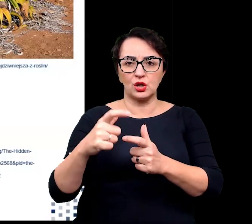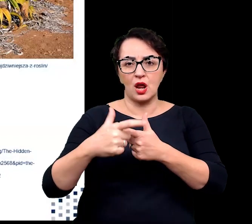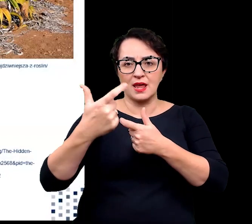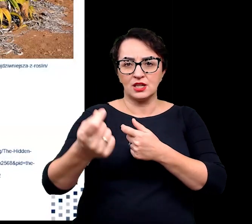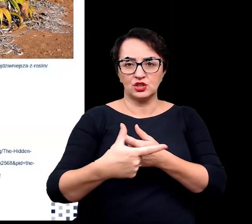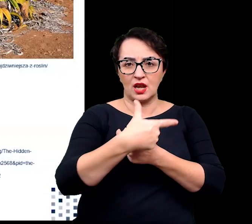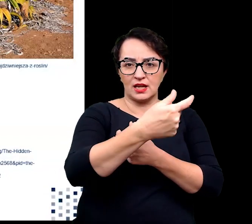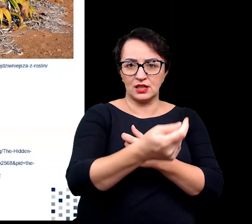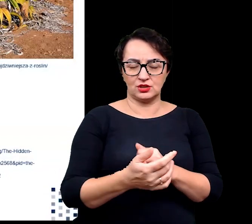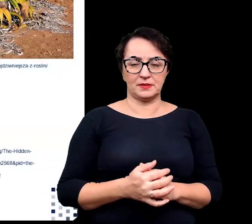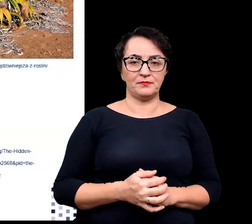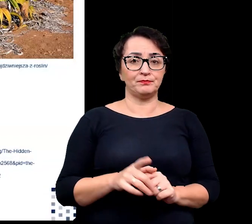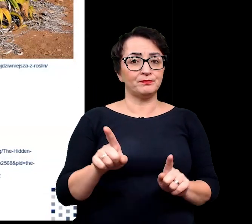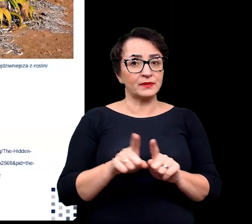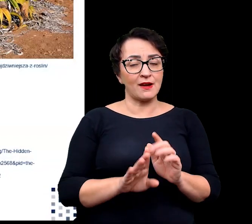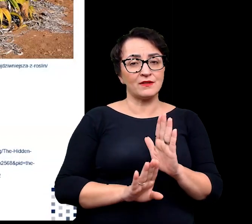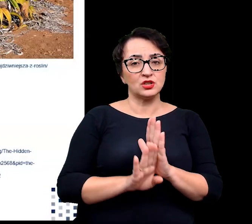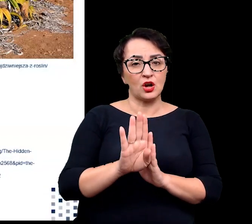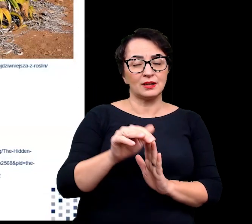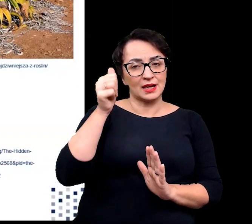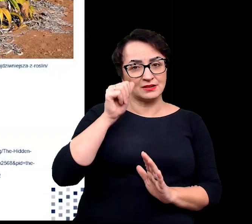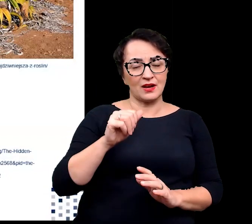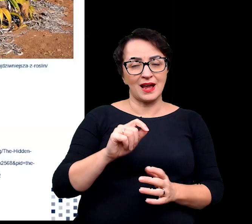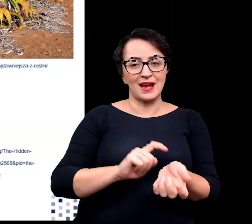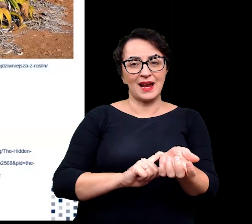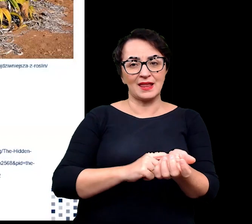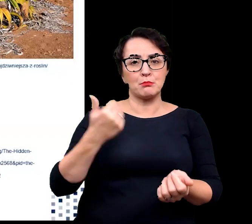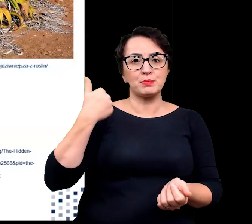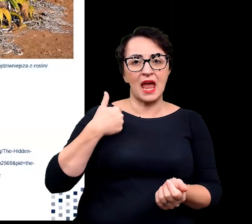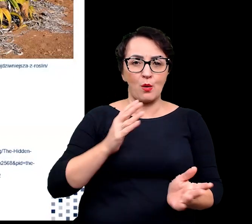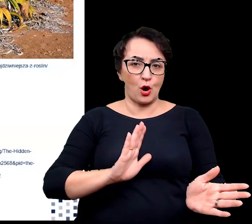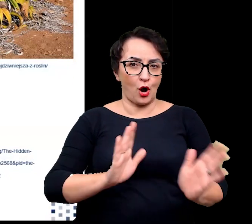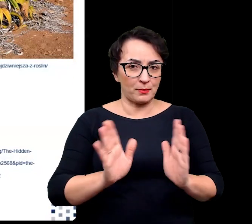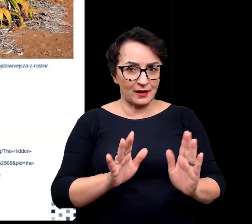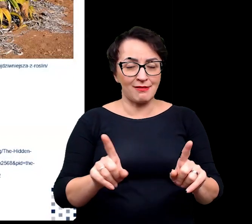Ponadto wysoka jest również ekspresja genów białek opiekuńczych oraz genów związanych